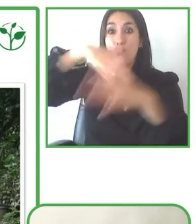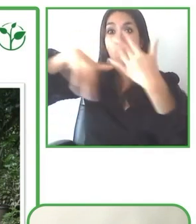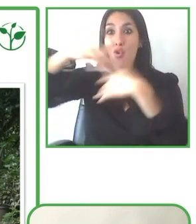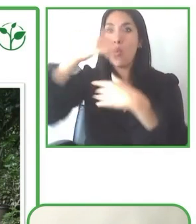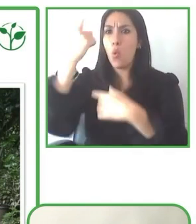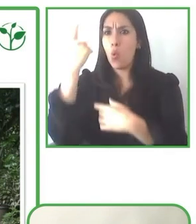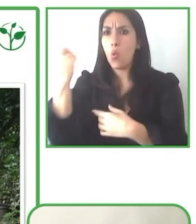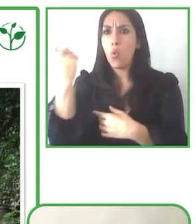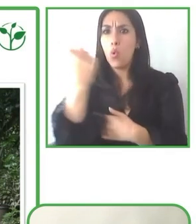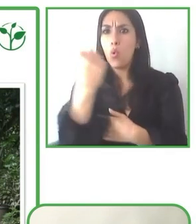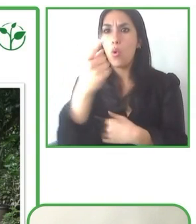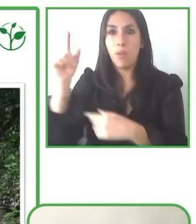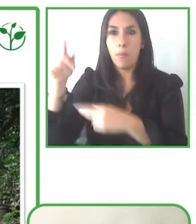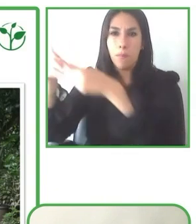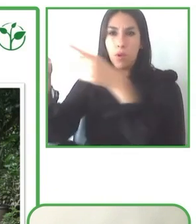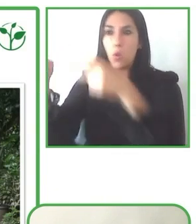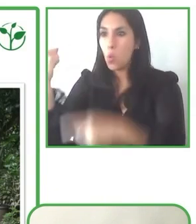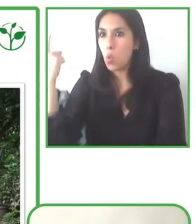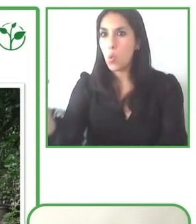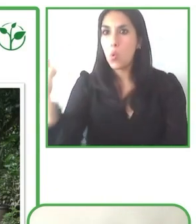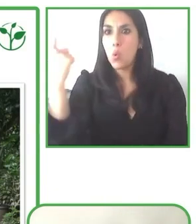Bastienne. Muchísimas gracias. Un proyecto francamente interesante.